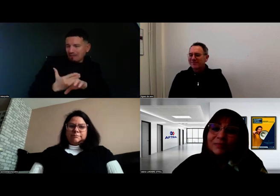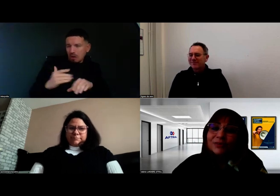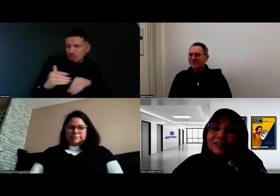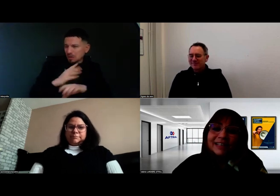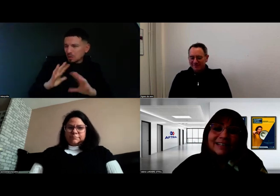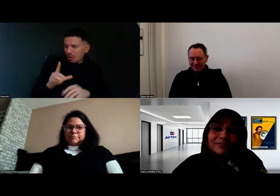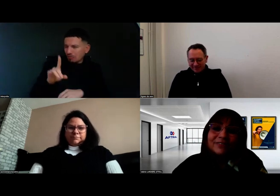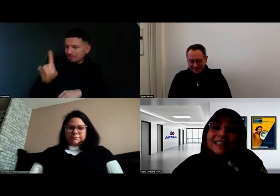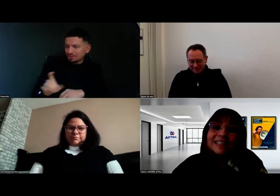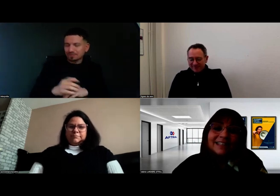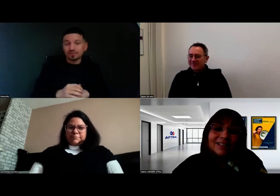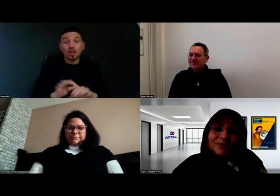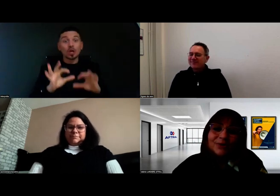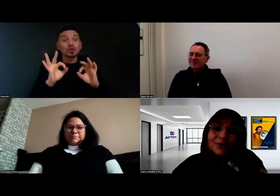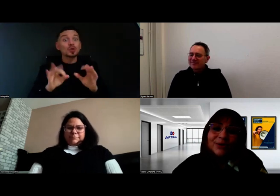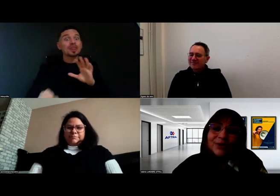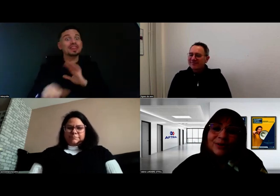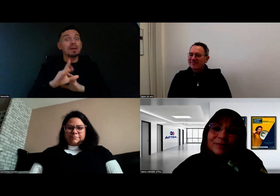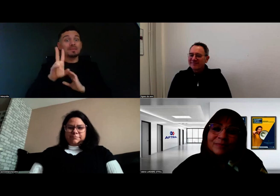D'abord, je voudrais féliciter Aurore,